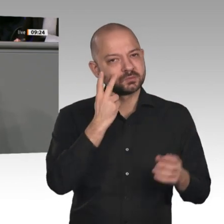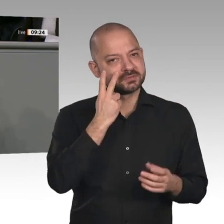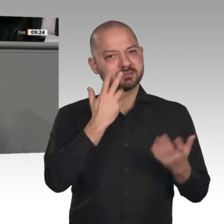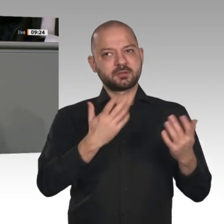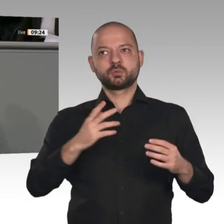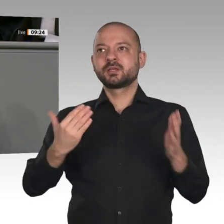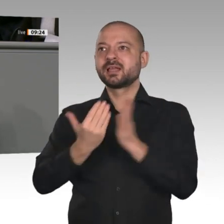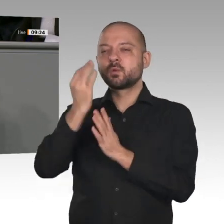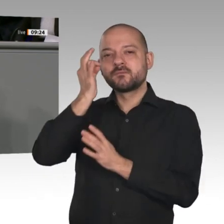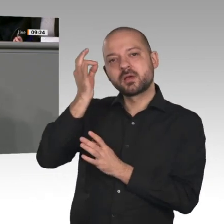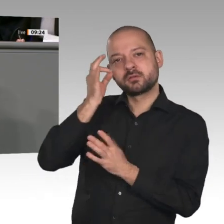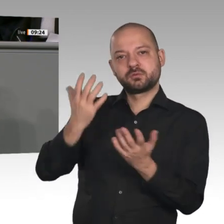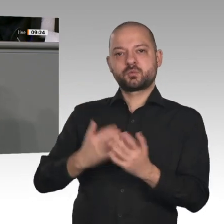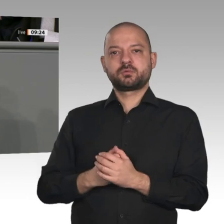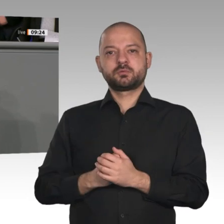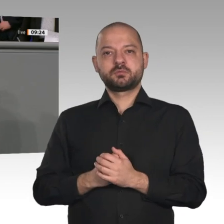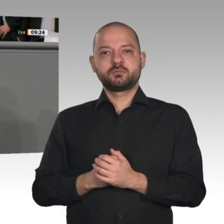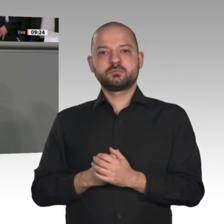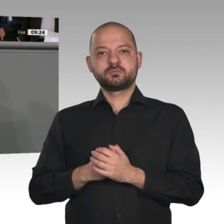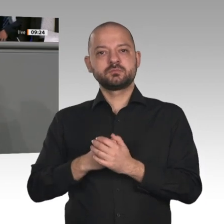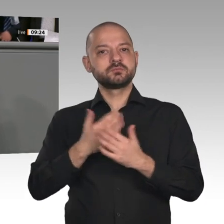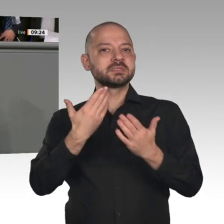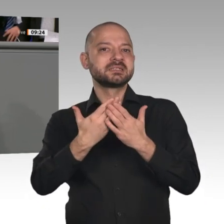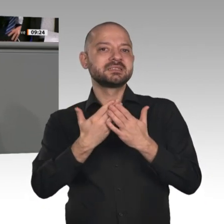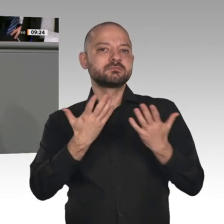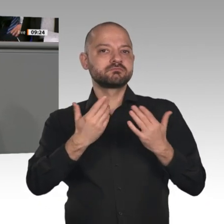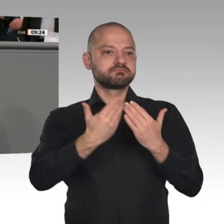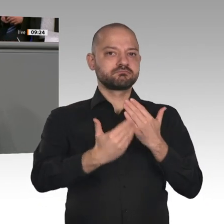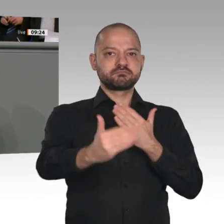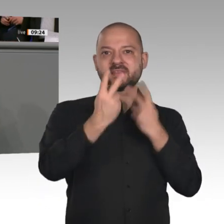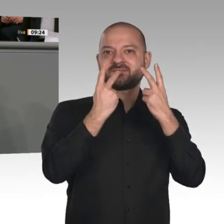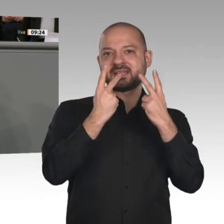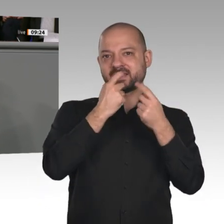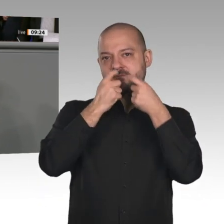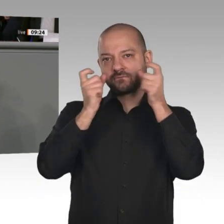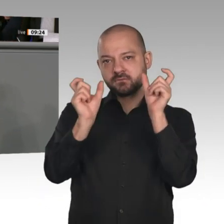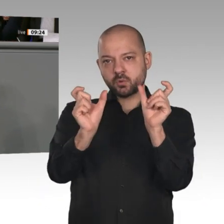Aus Angst vor Veränderung entwickeln wir den Mut zur Veränderung; das ist unser Ziel.